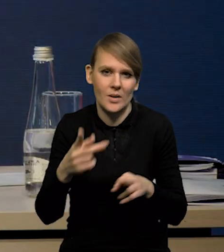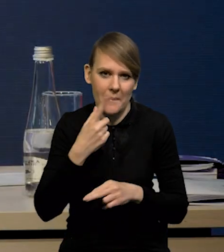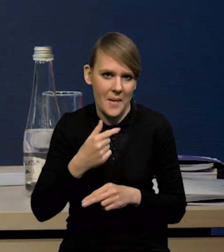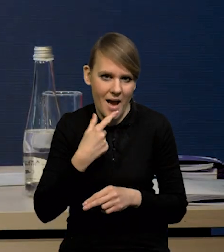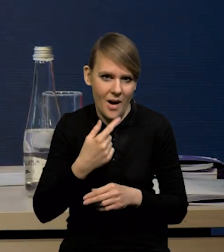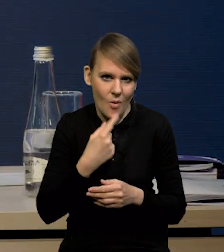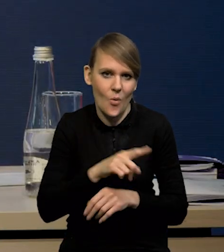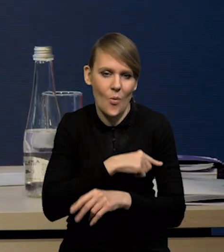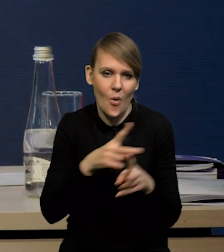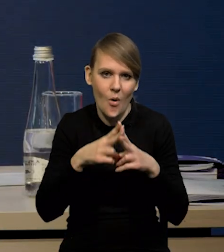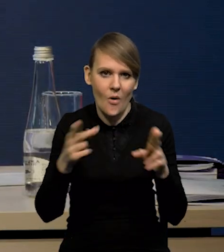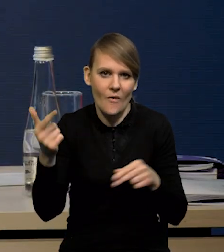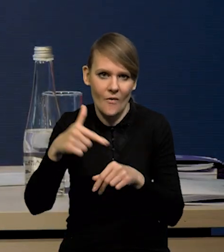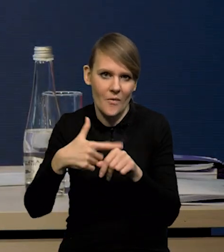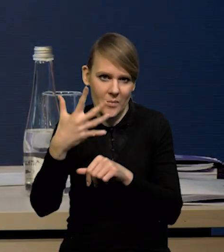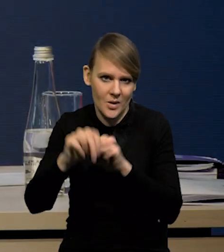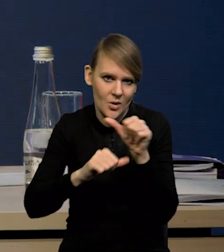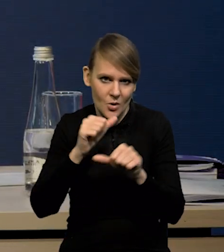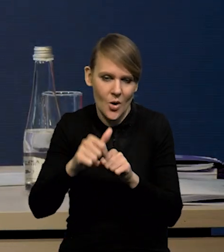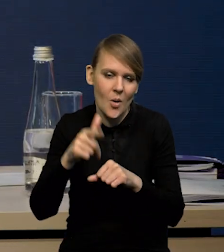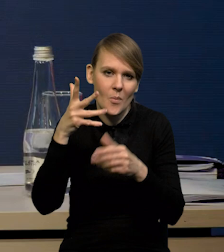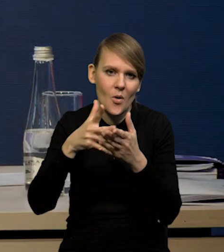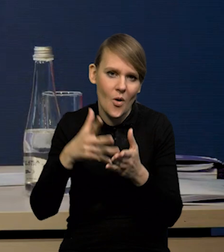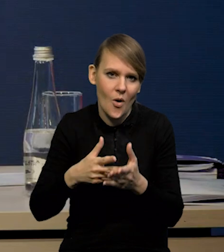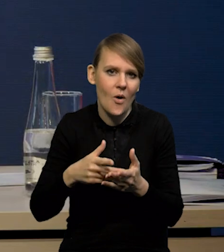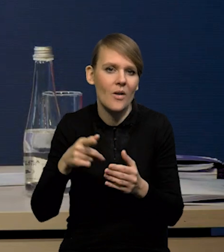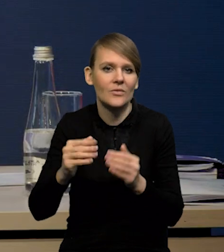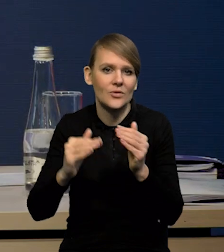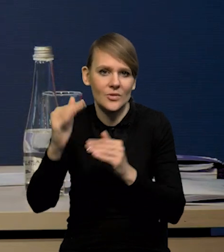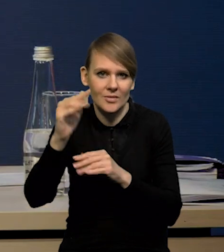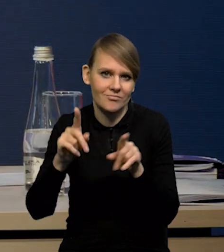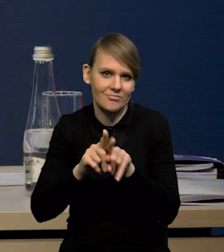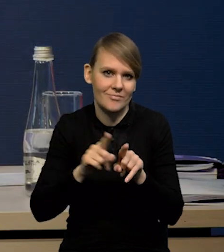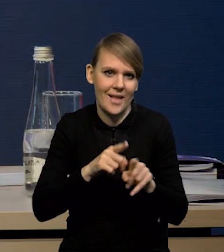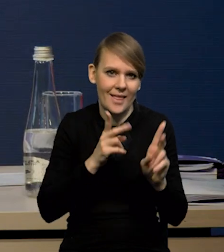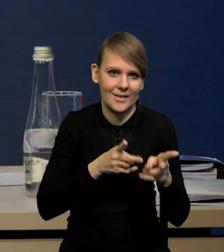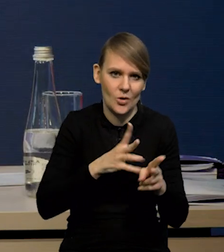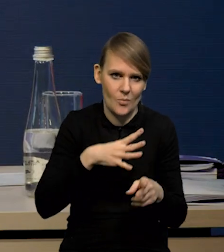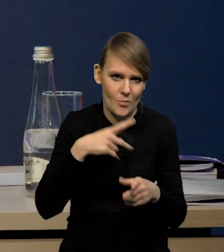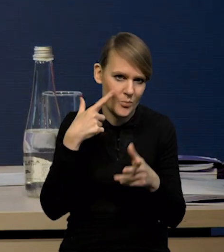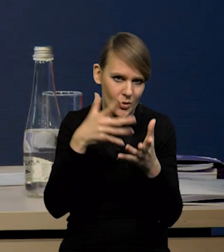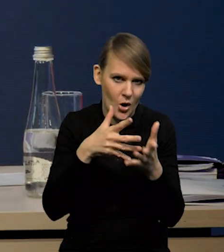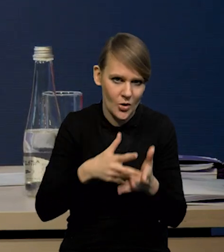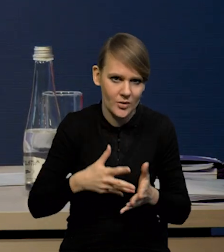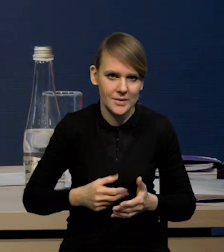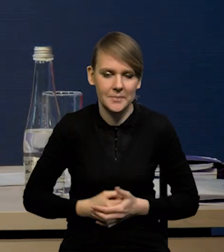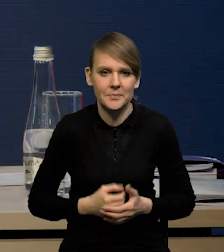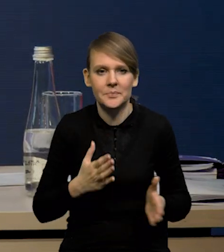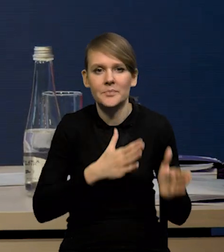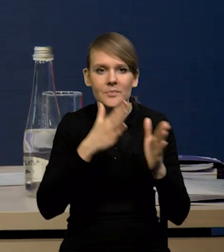W dłuższym okresie w '25 roku prognoza wzrostu jest dokładnie taka sama, jak w projekcji listopadowej. Ukraina.